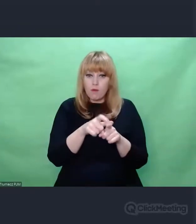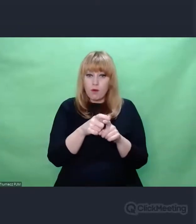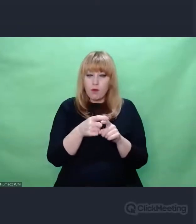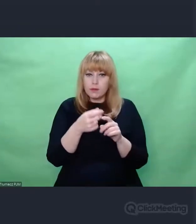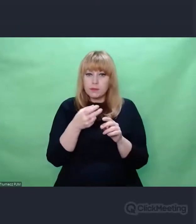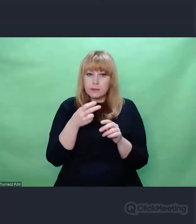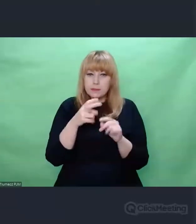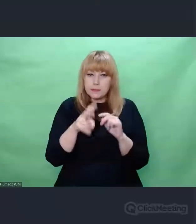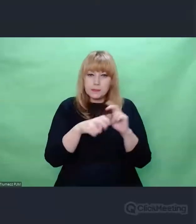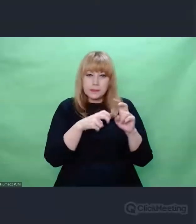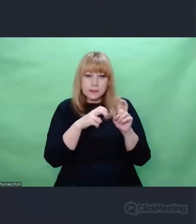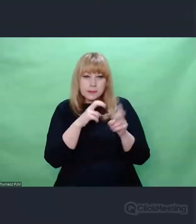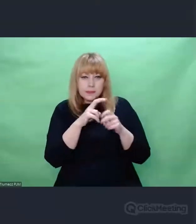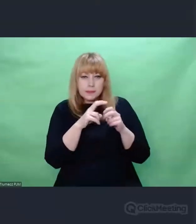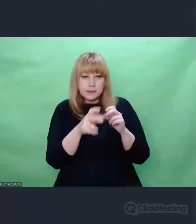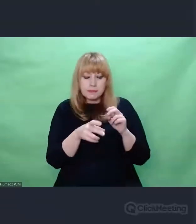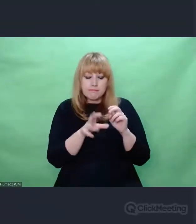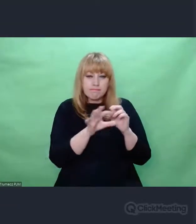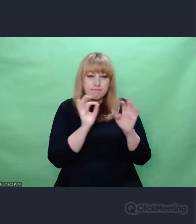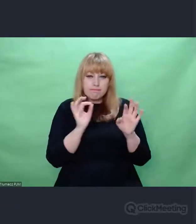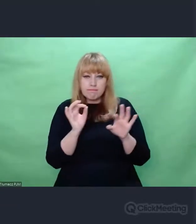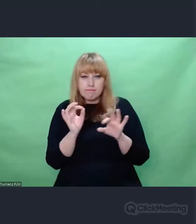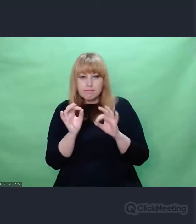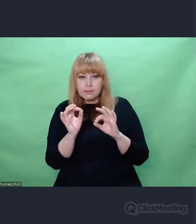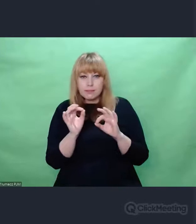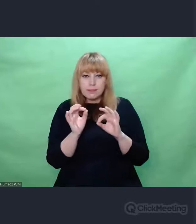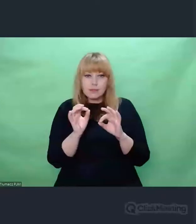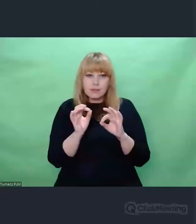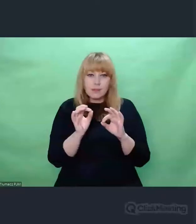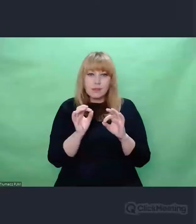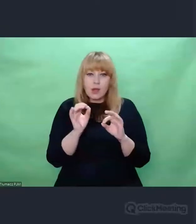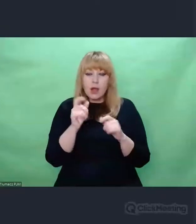Degradacji, po to, żeby pokazać jak pamięć ludzka obchodzi się z faktami.